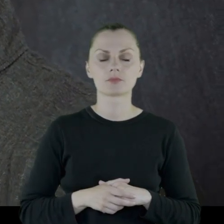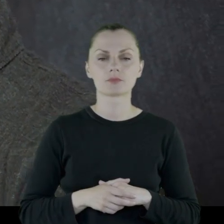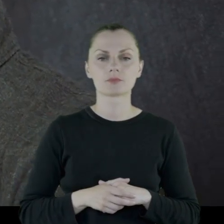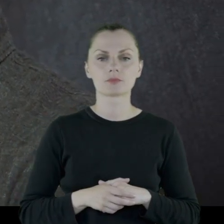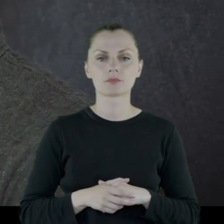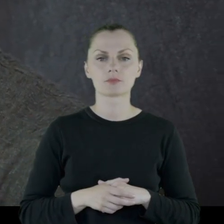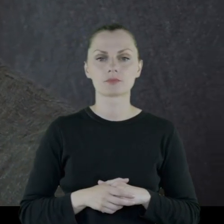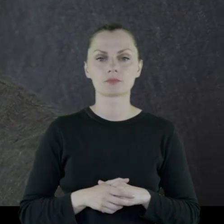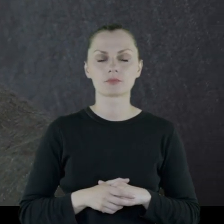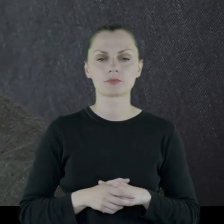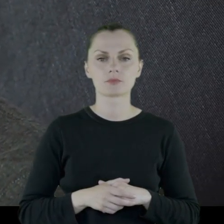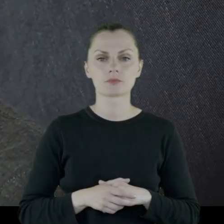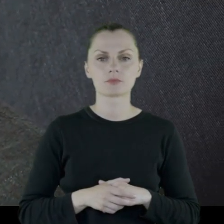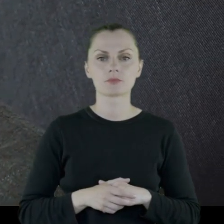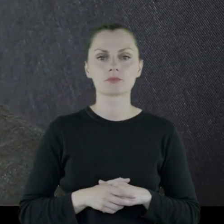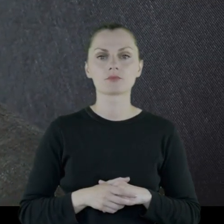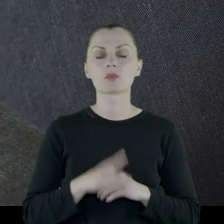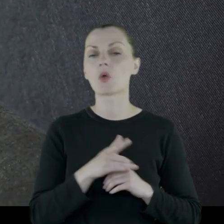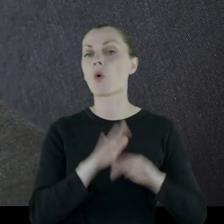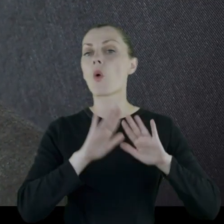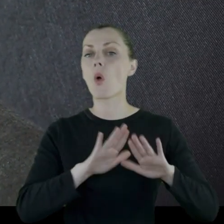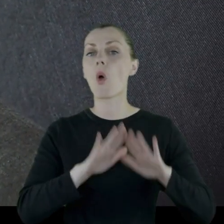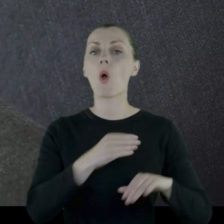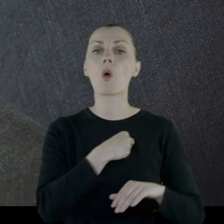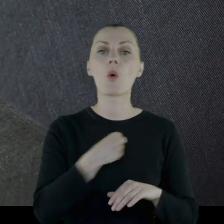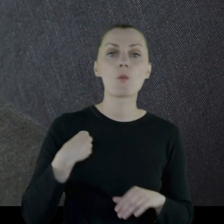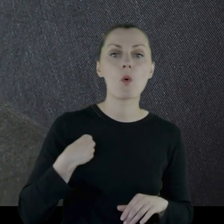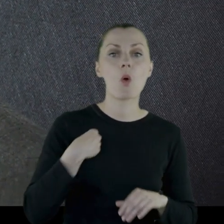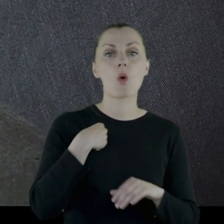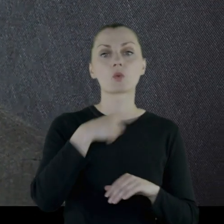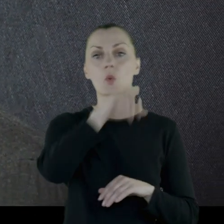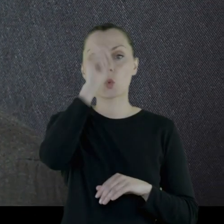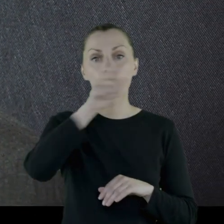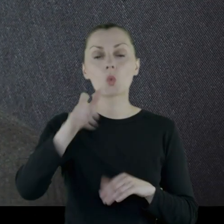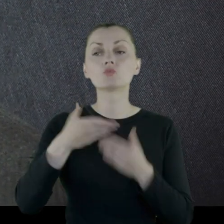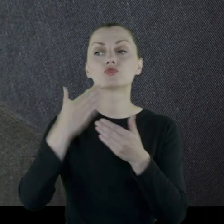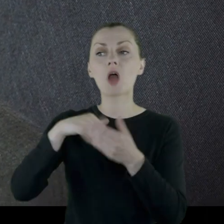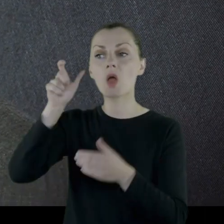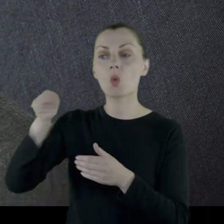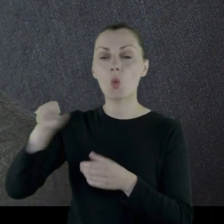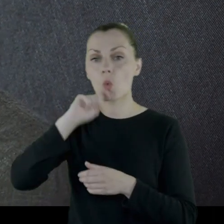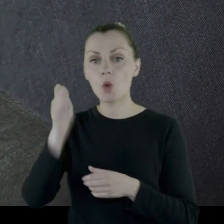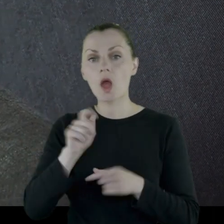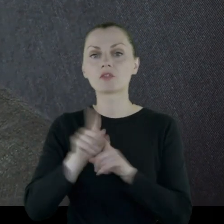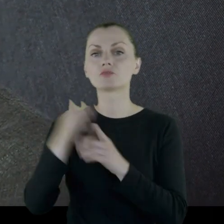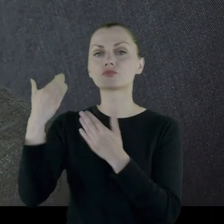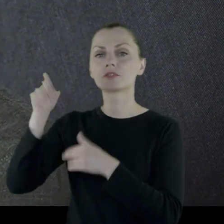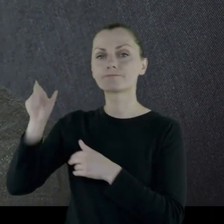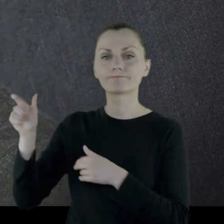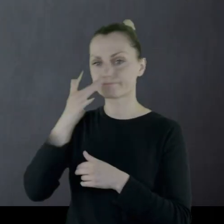i chroni polską ludność przed Ukraińcami i przed bolszewikami.